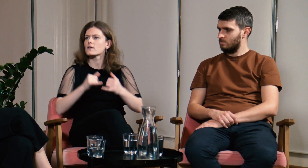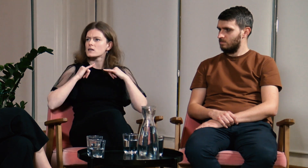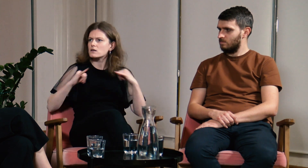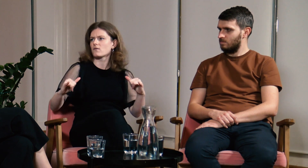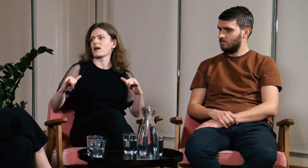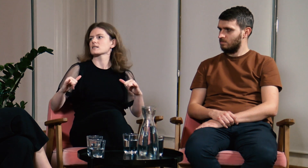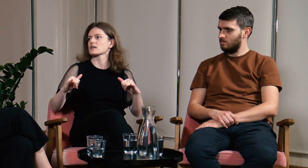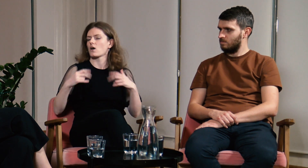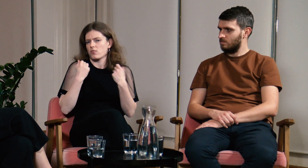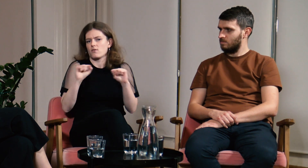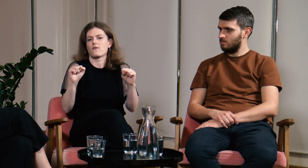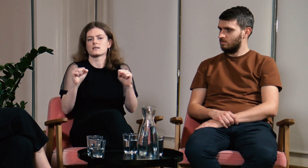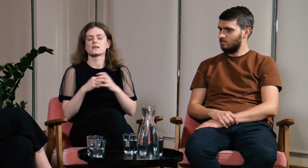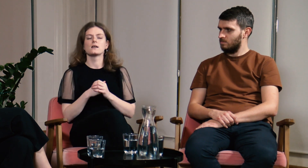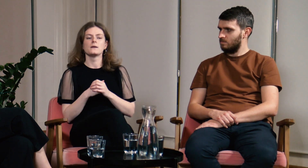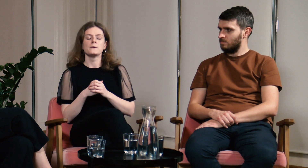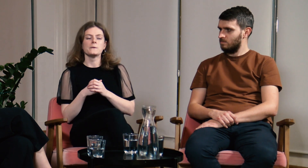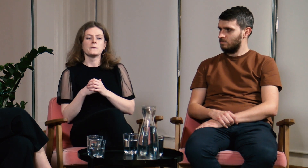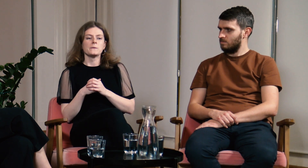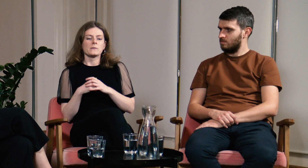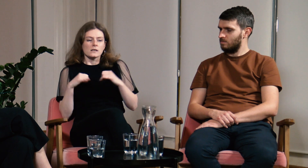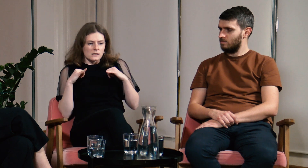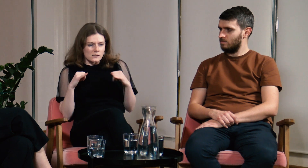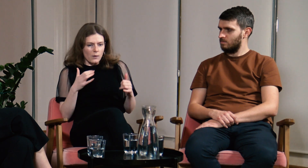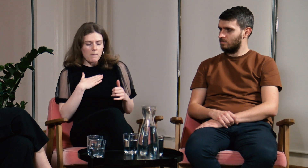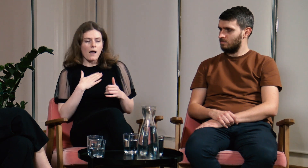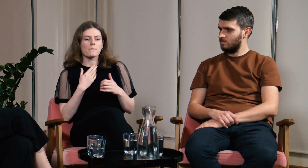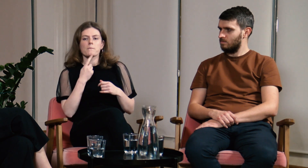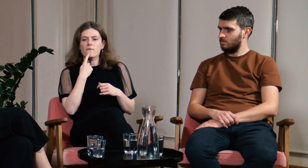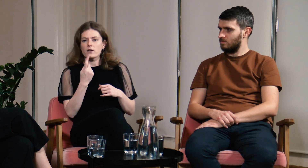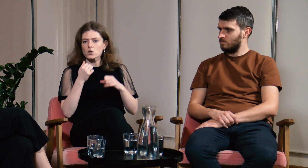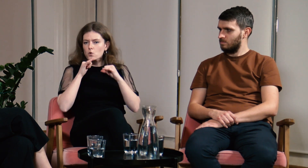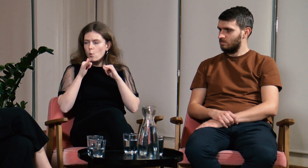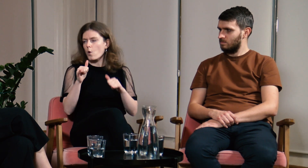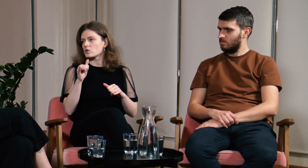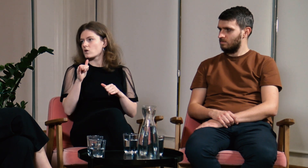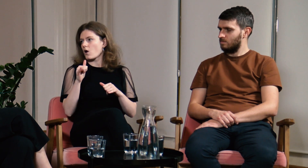Teraz mam w sobie więcej odwagi i siły do mówienia głośno o swoich potrzebach.